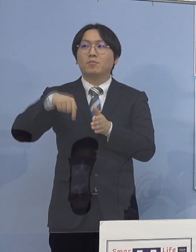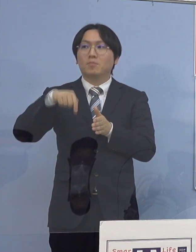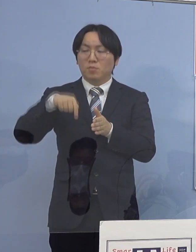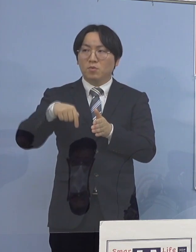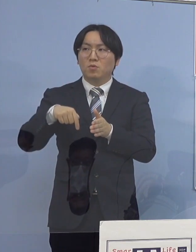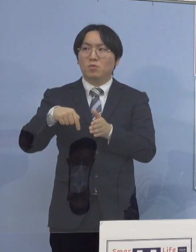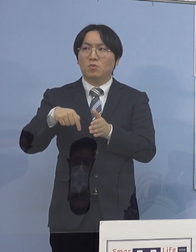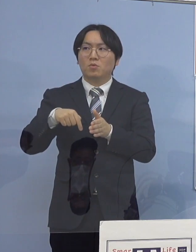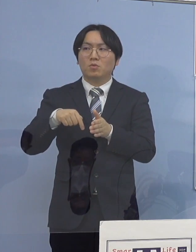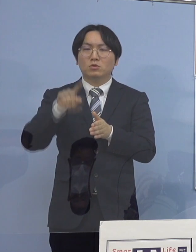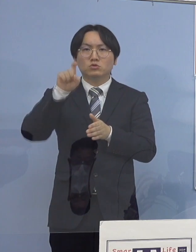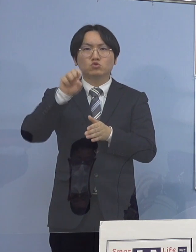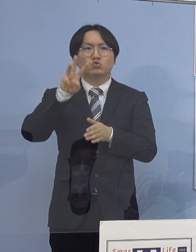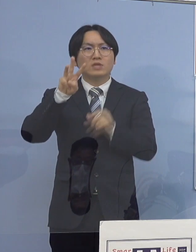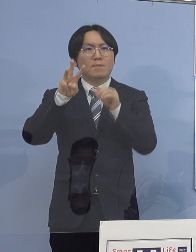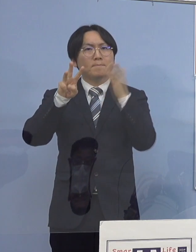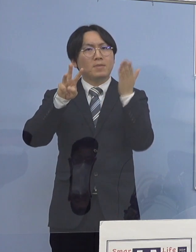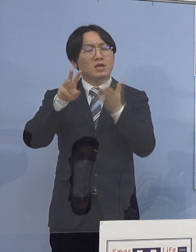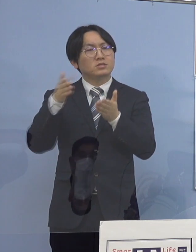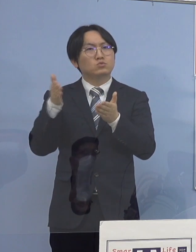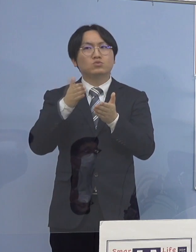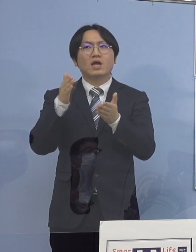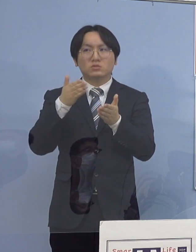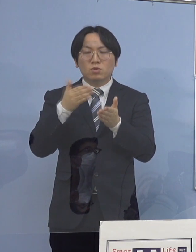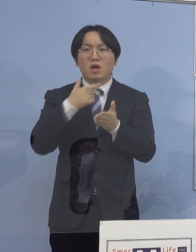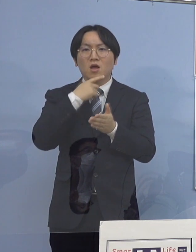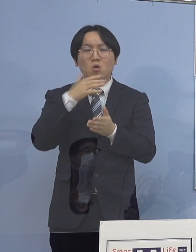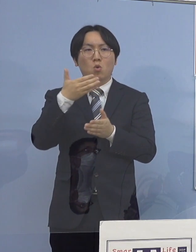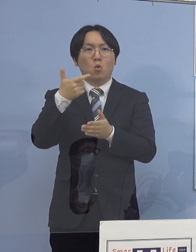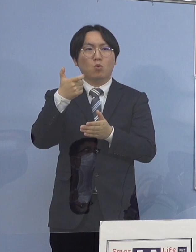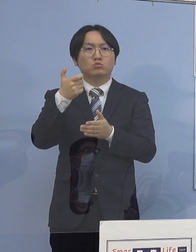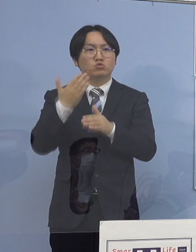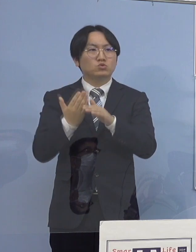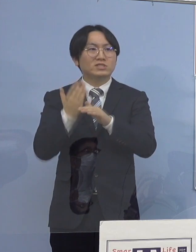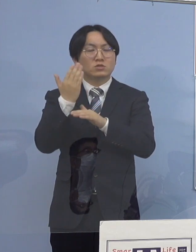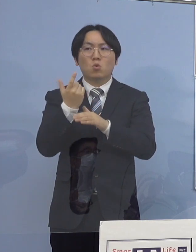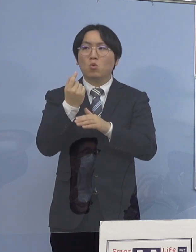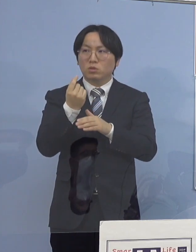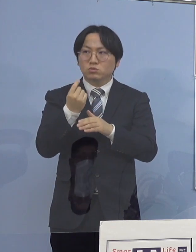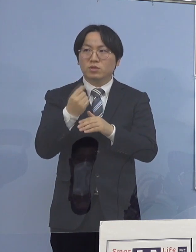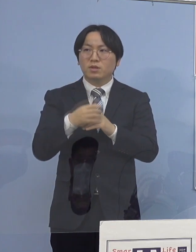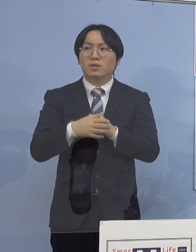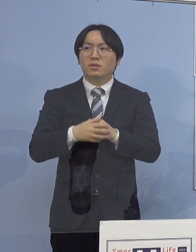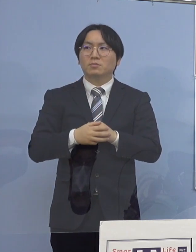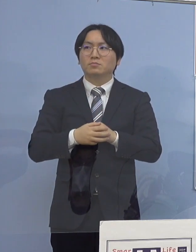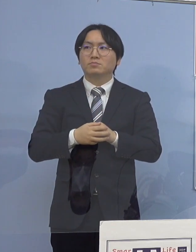13パーセントくらいが 60歳以上になっているということなんですが